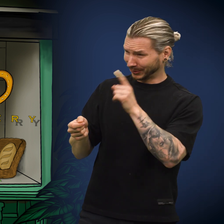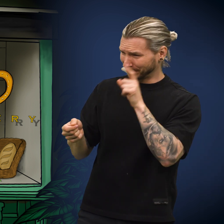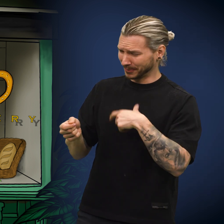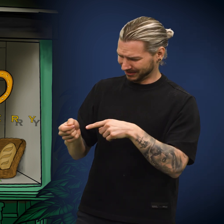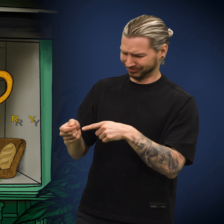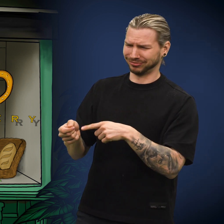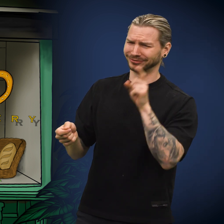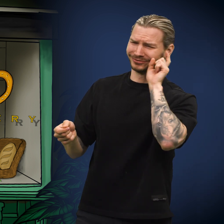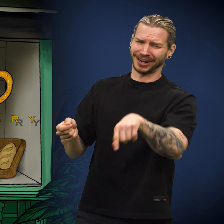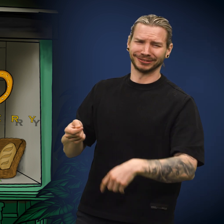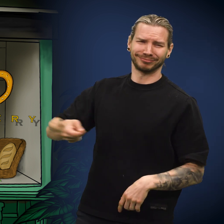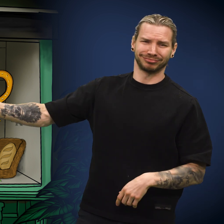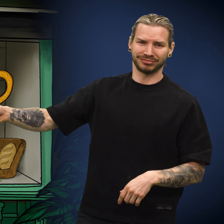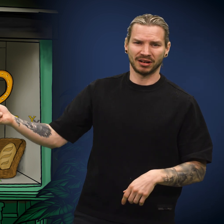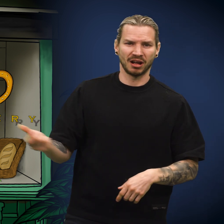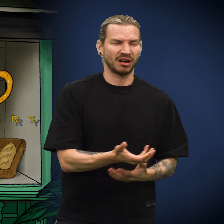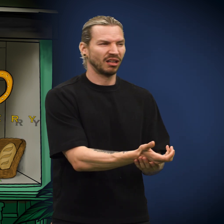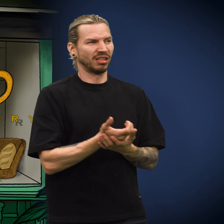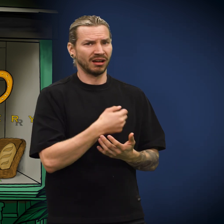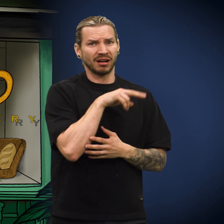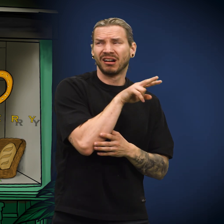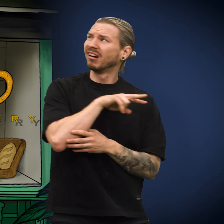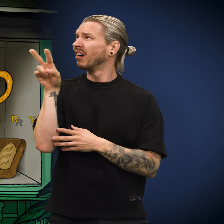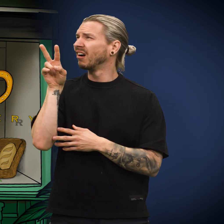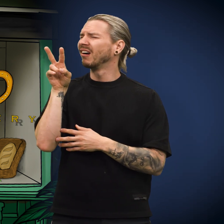«Prøver du å lure meg? Denne er falsk!» Han dyttet skillingen tilbake til kona.